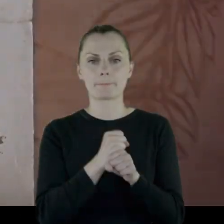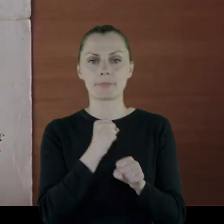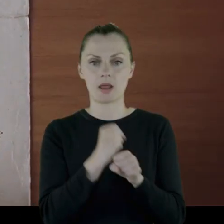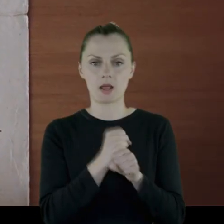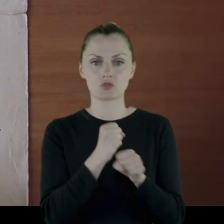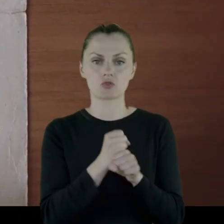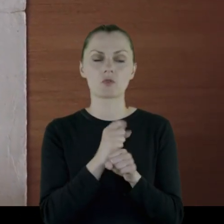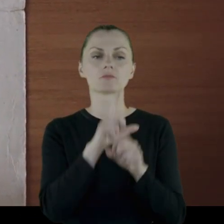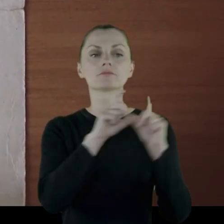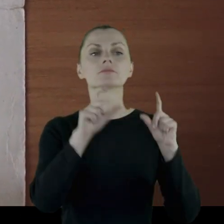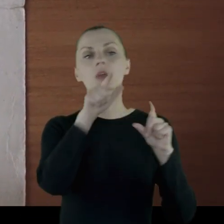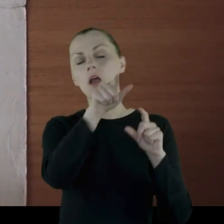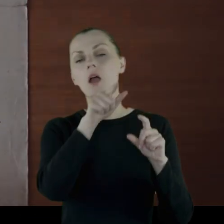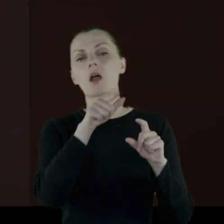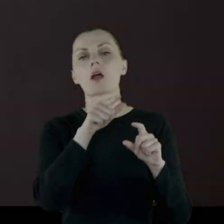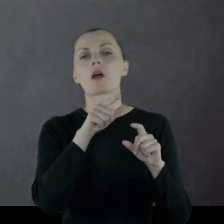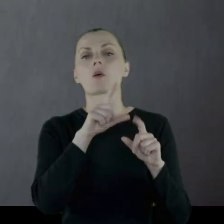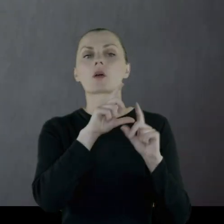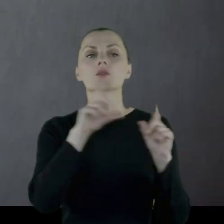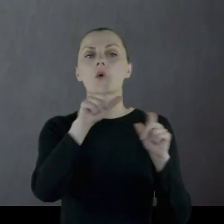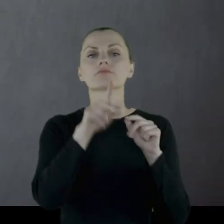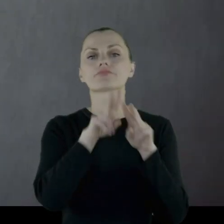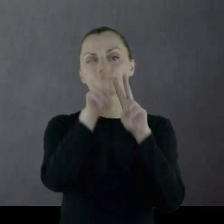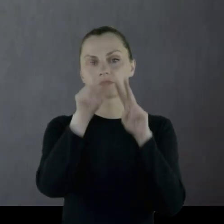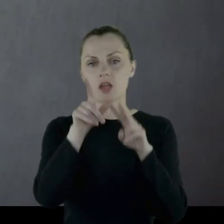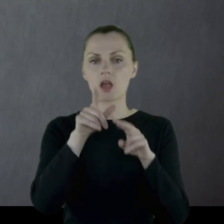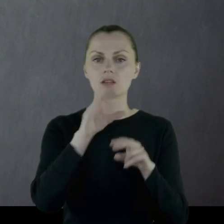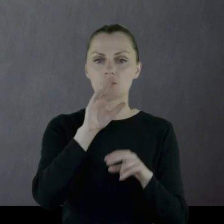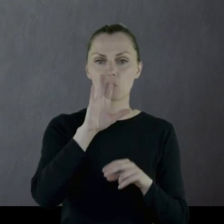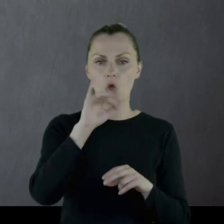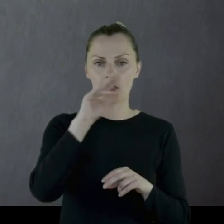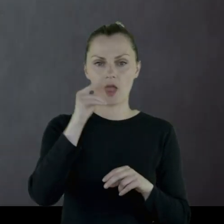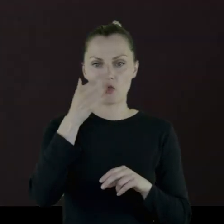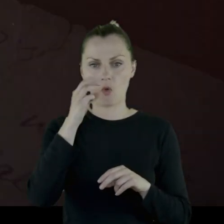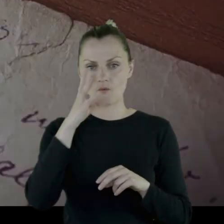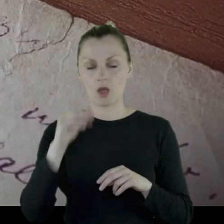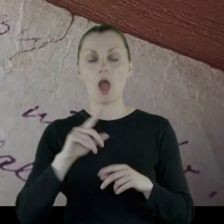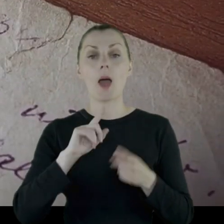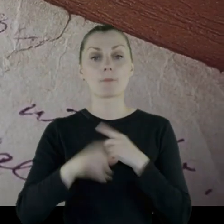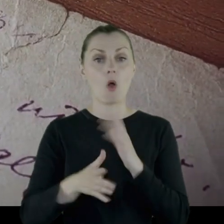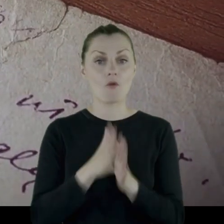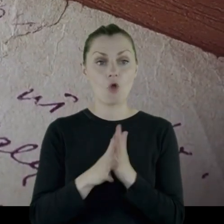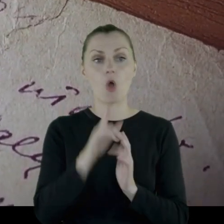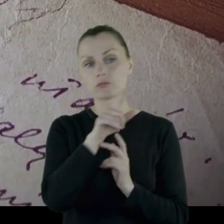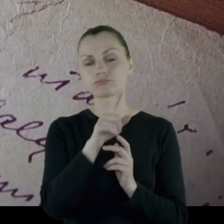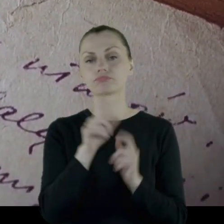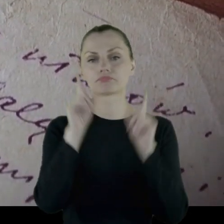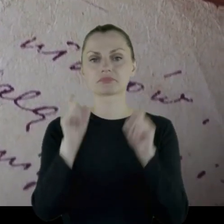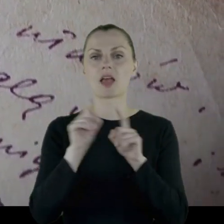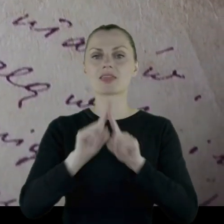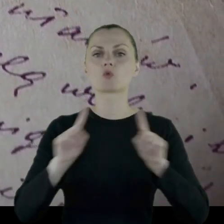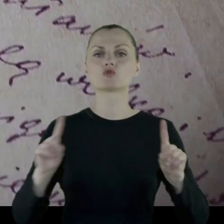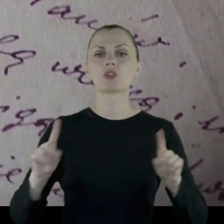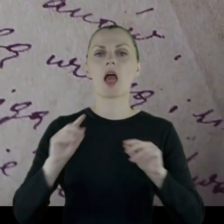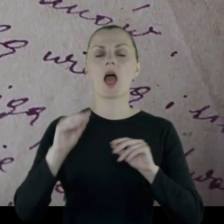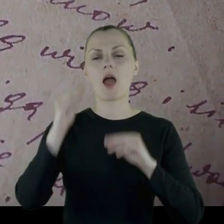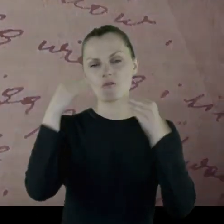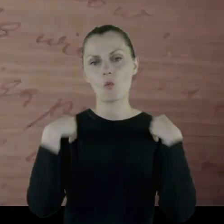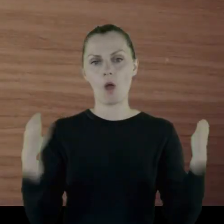że był pracownikiem zakładów, które podlegały pod zakłady zbrojeniowe. Po wojnie został nauczycielem w-f'u.